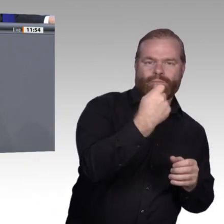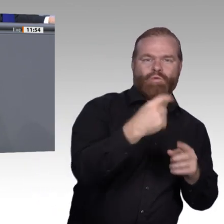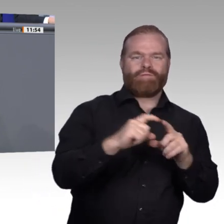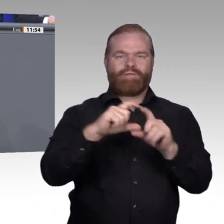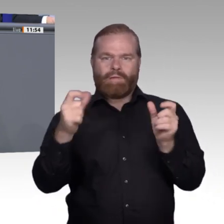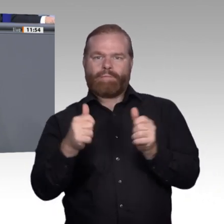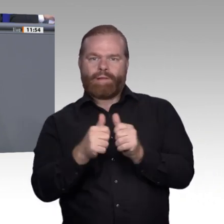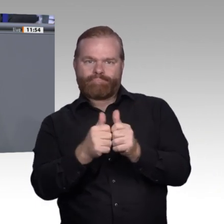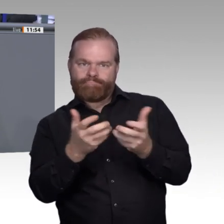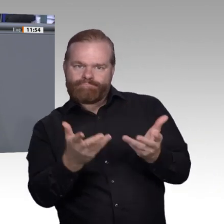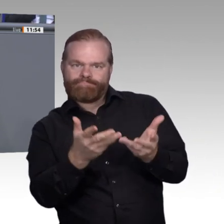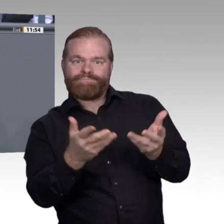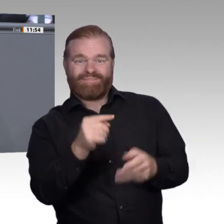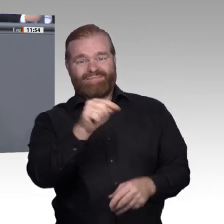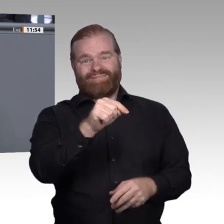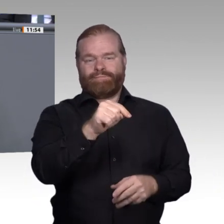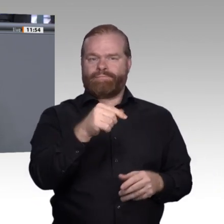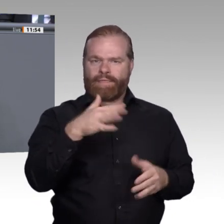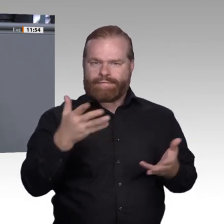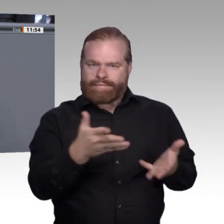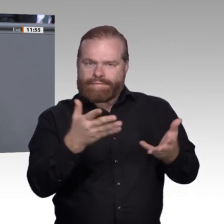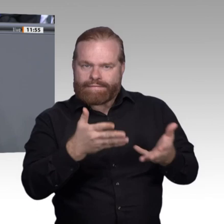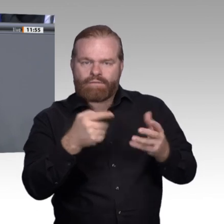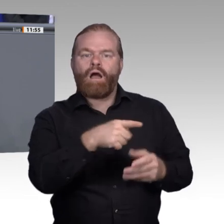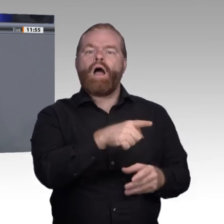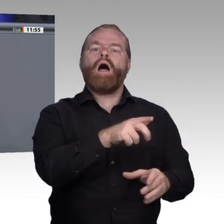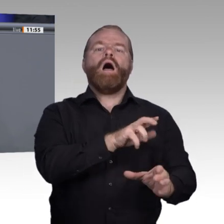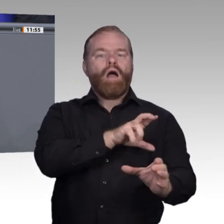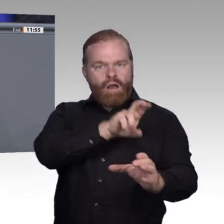sie wird nicht attraktiver, wenn wir sie als Notnagel für Studienabbrecher anpreisen,